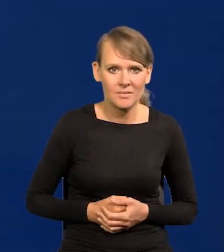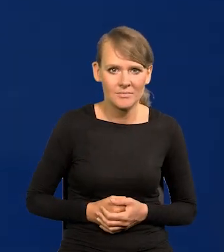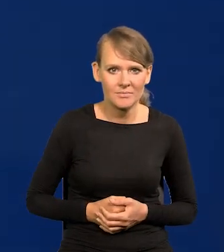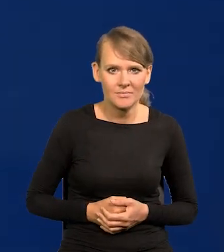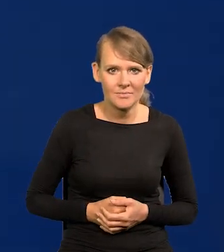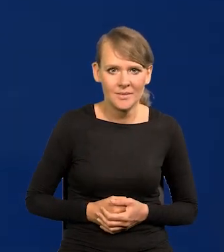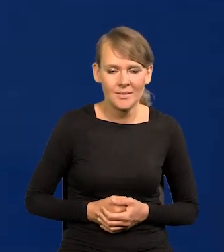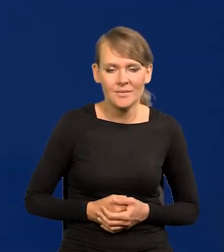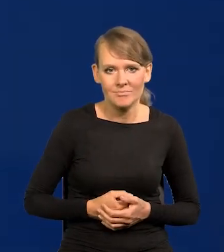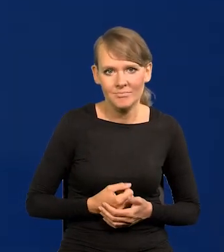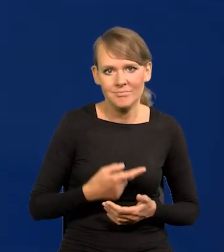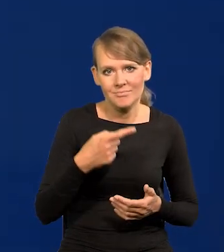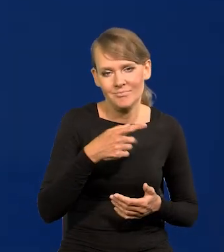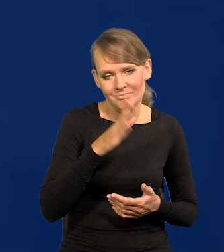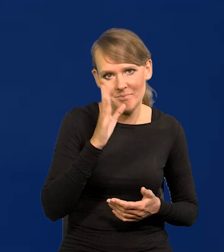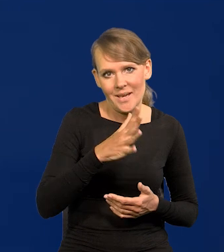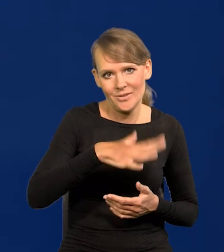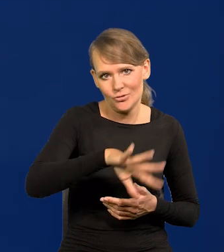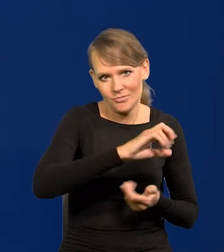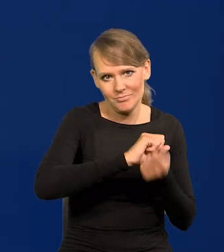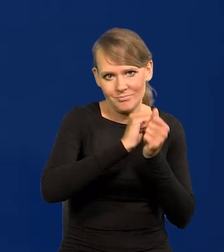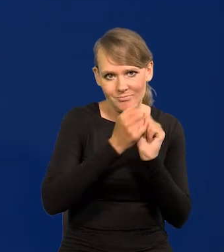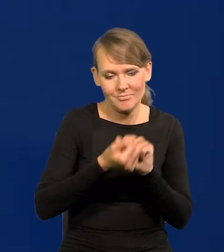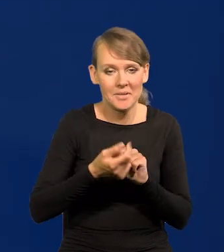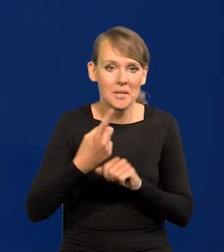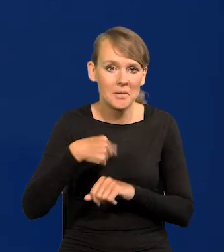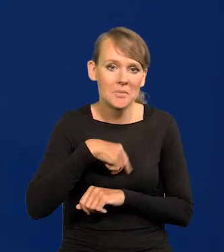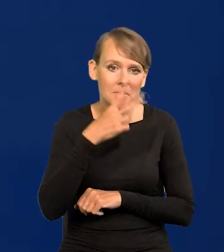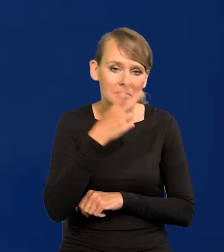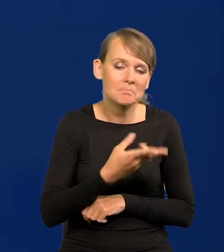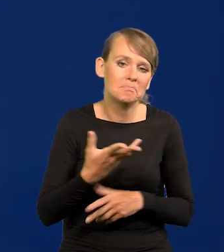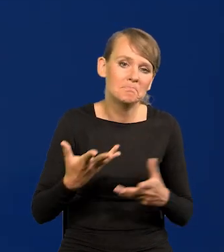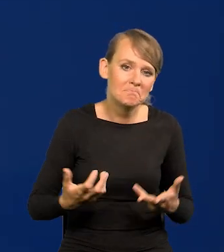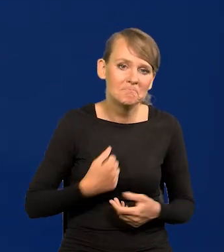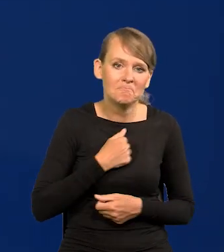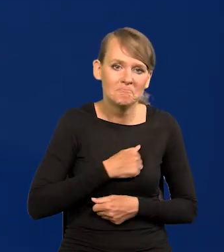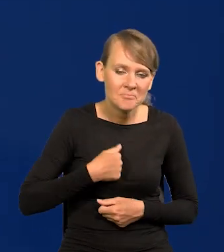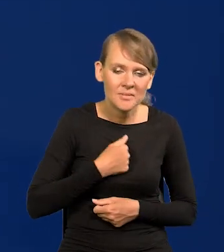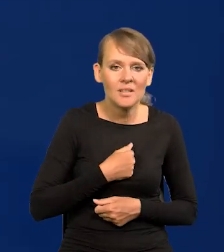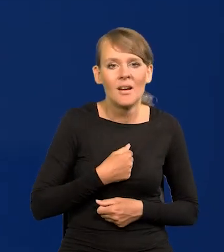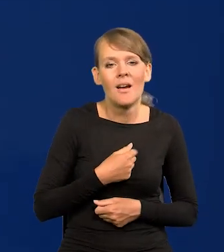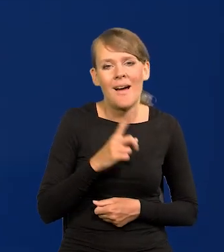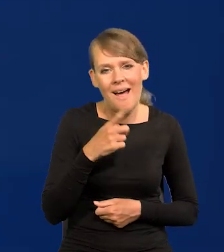i ta cywilizacja się zmieni. To z naszego punktu widzenia jest przykre, ale się dzieje dosyć wolno,